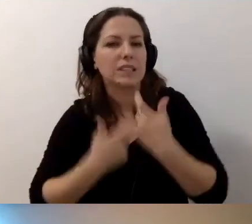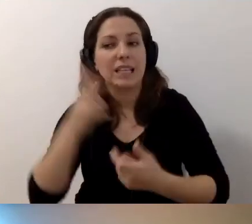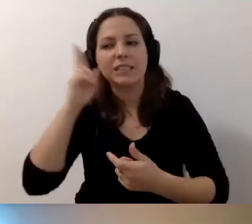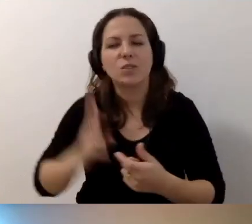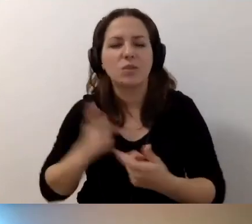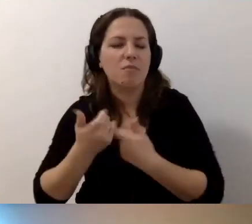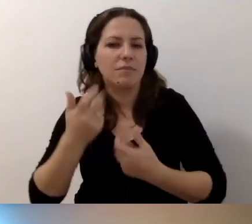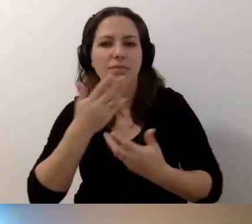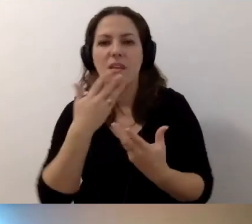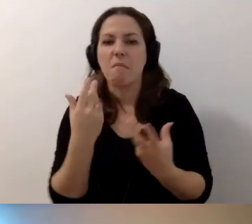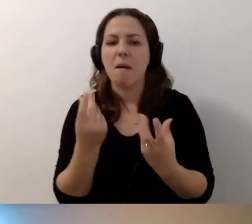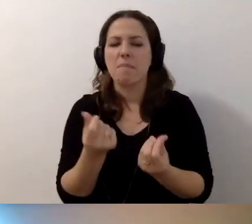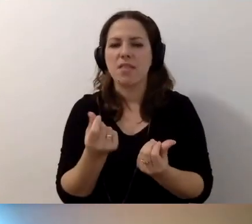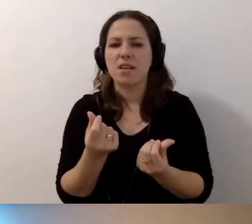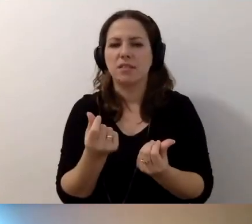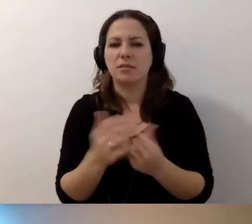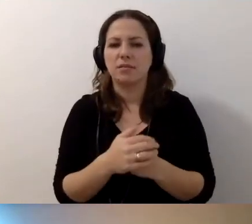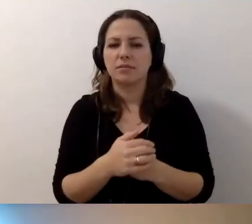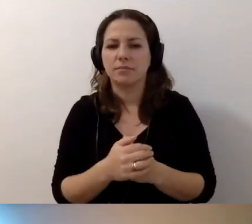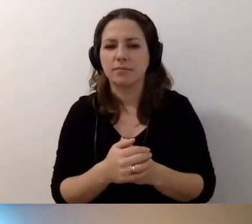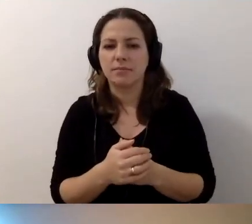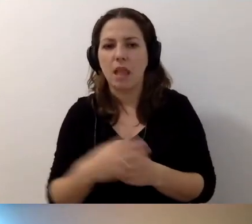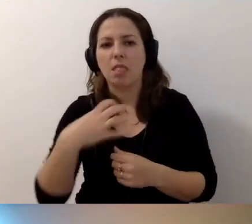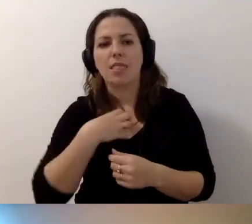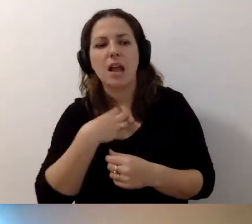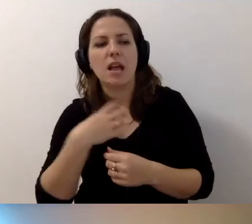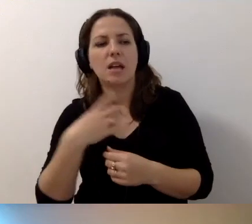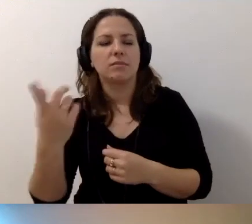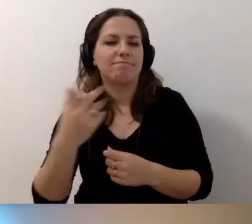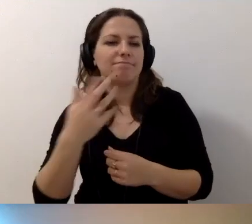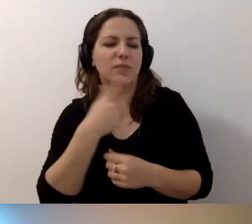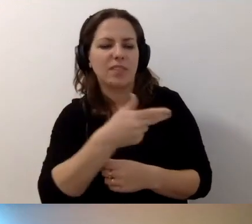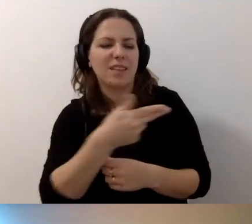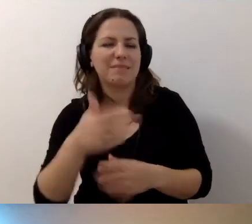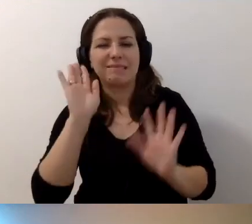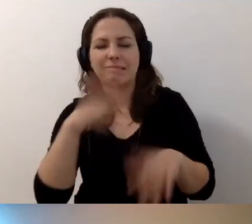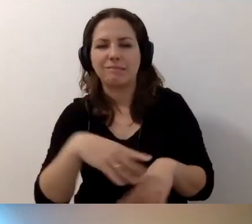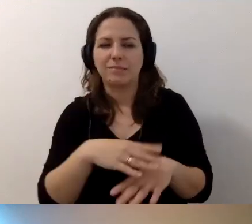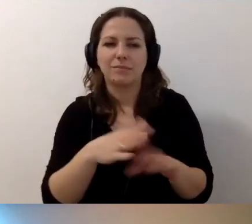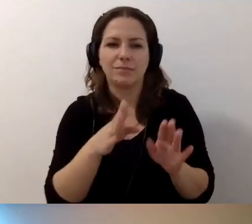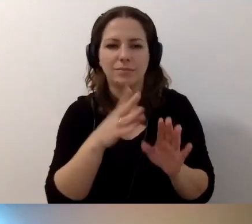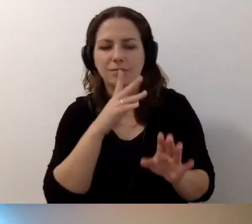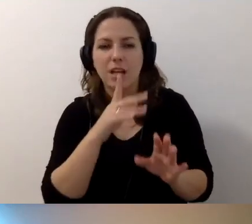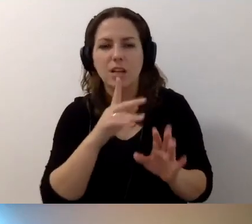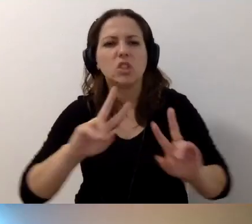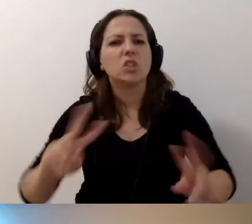Nie mają pieniędzy. Dyrekcja traktuje temat po macoszemu. Skąd wziąć siły i pieniądze?